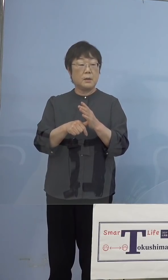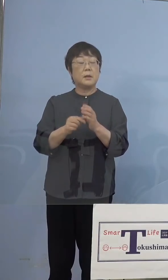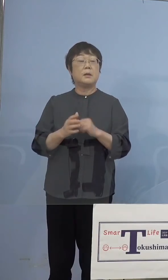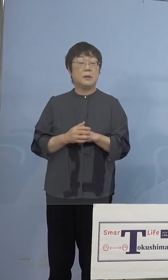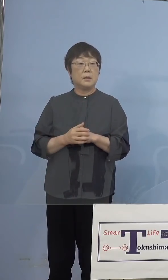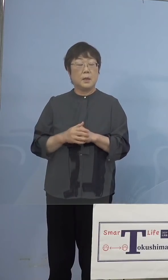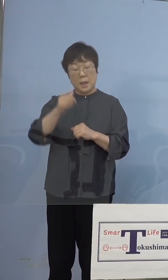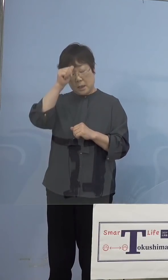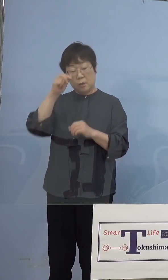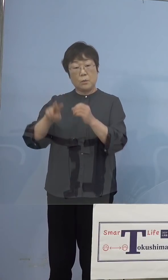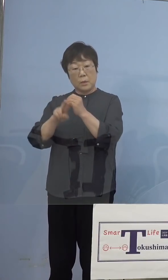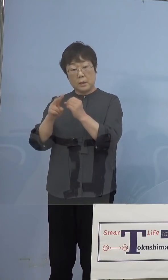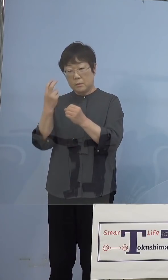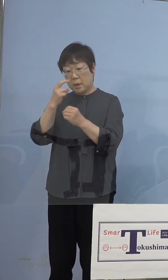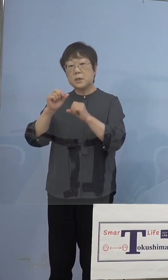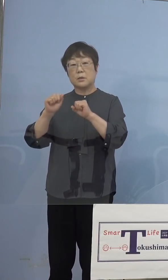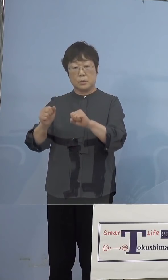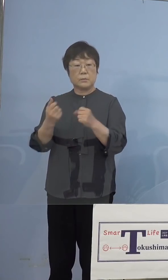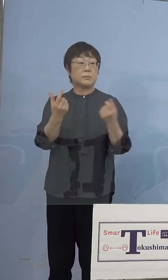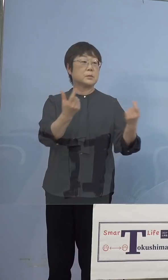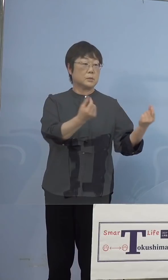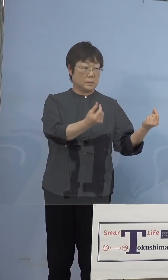（NHK） ありがとうございます